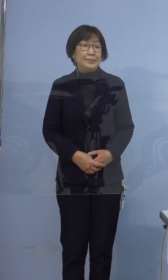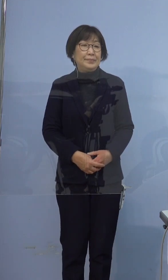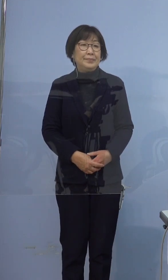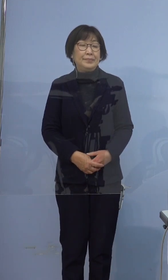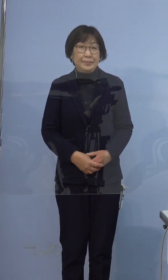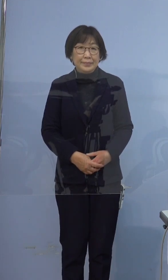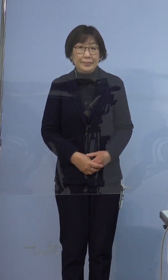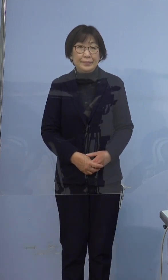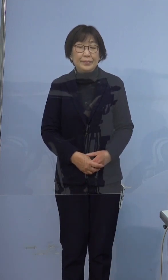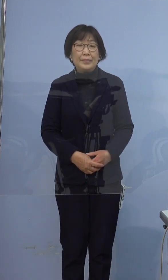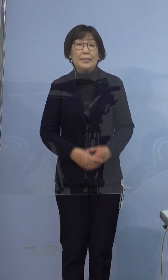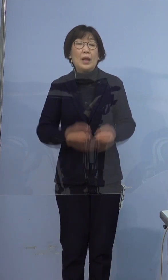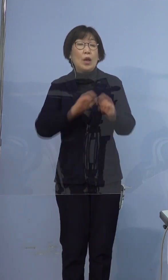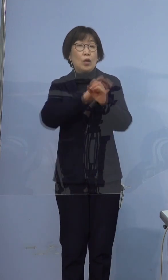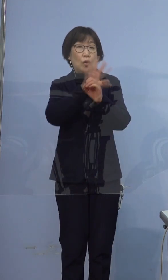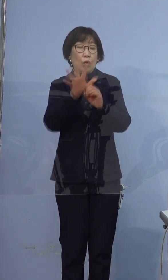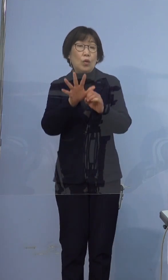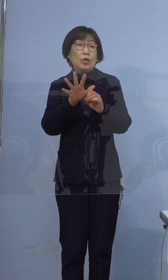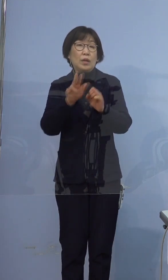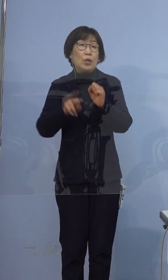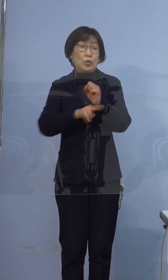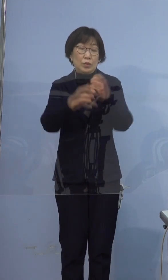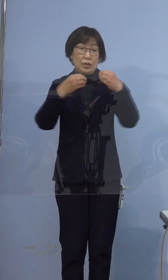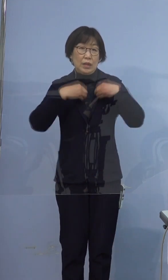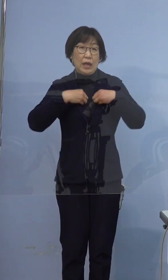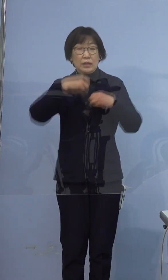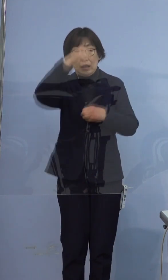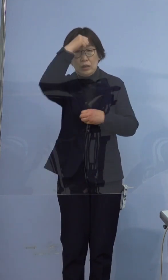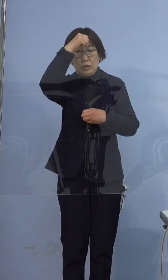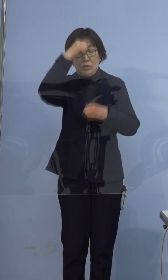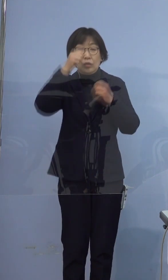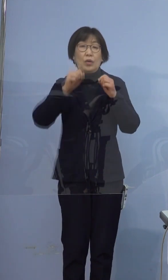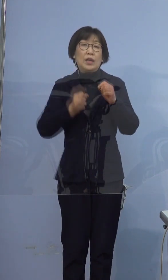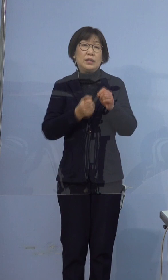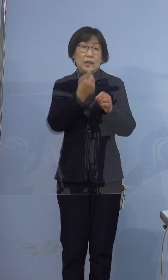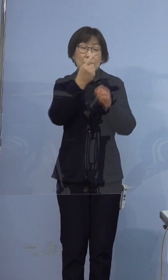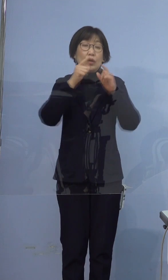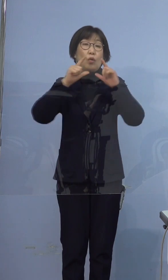それでは、新型コロナウイルス感染症の 発生についてご報告いたします